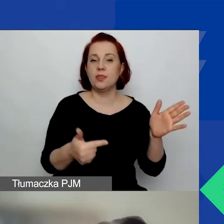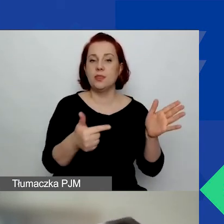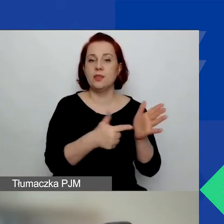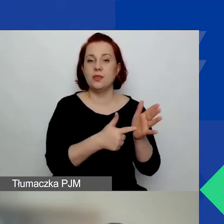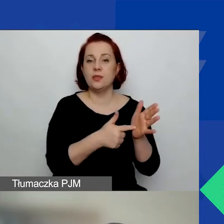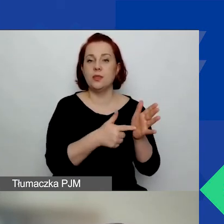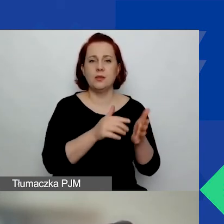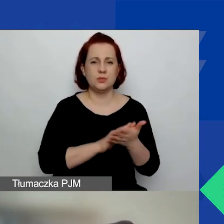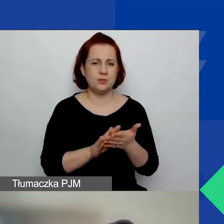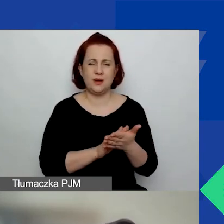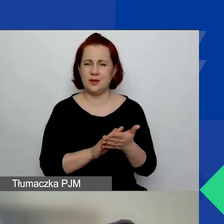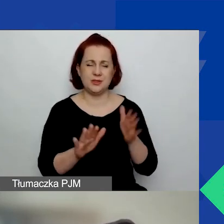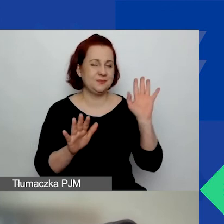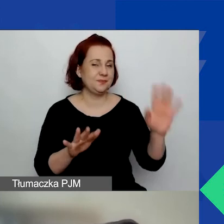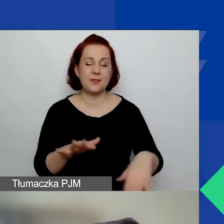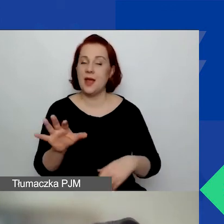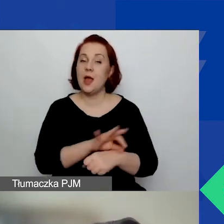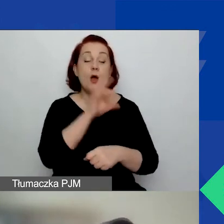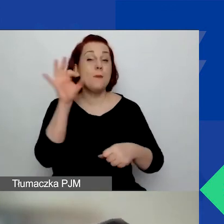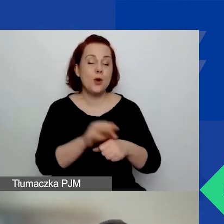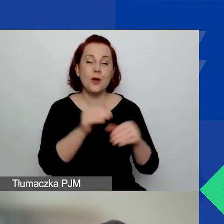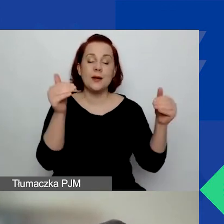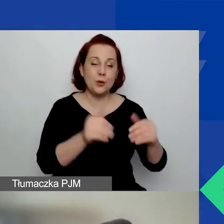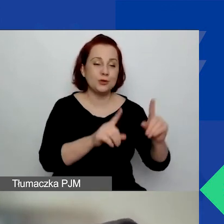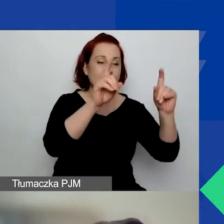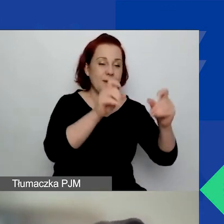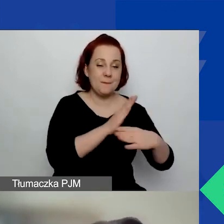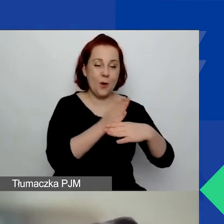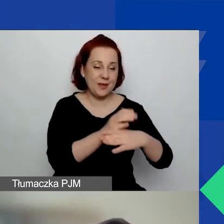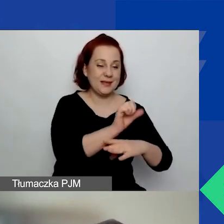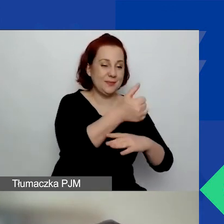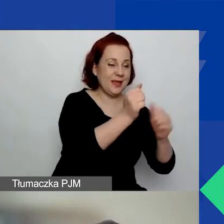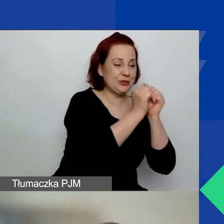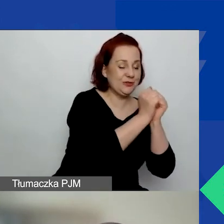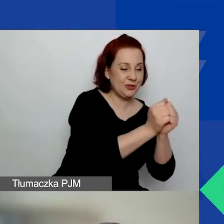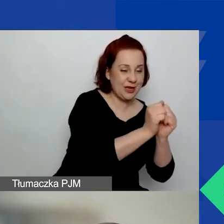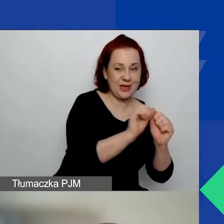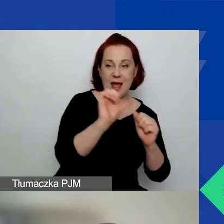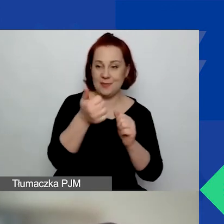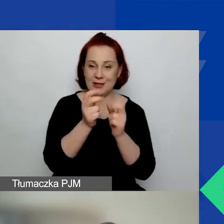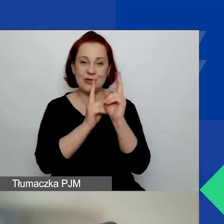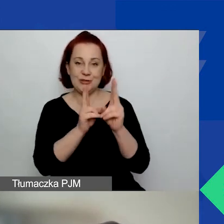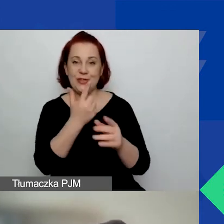Przepraszam, projekt można rozpocząć między 1 września a 1 listopada 2022 roku,